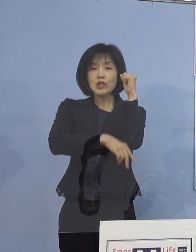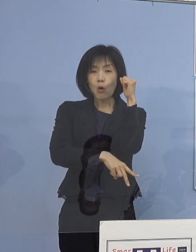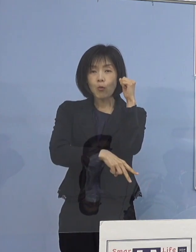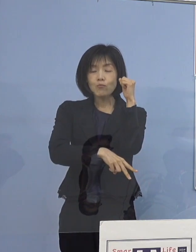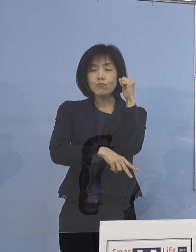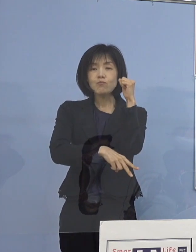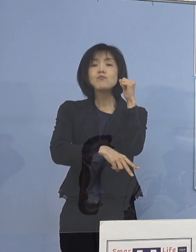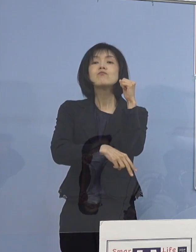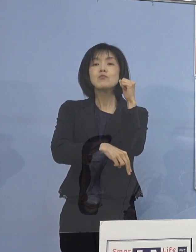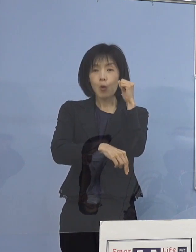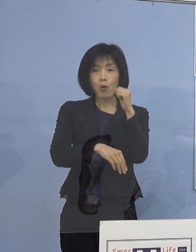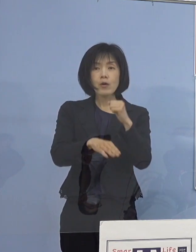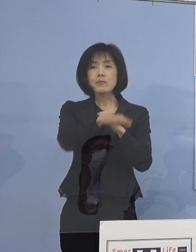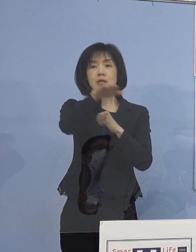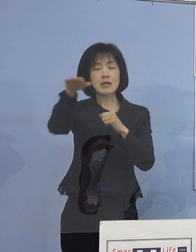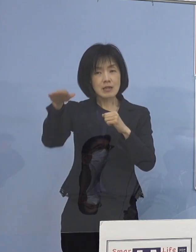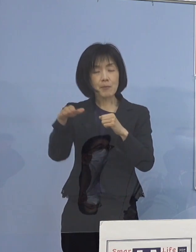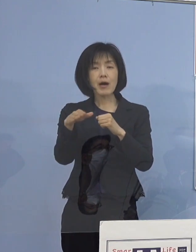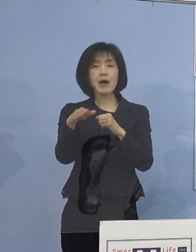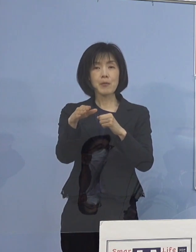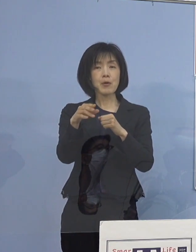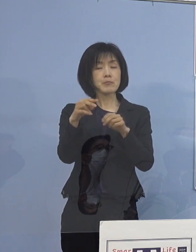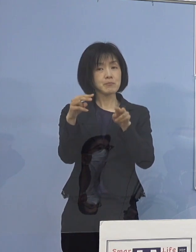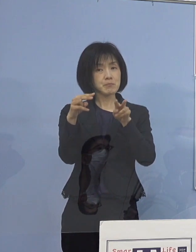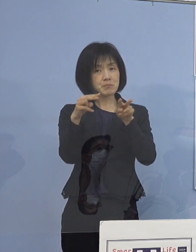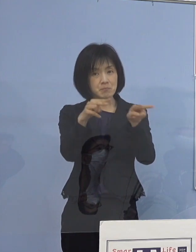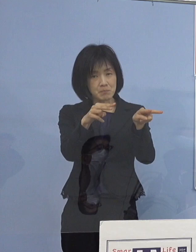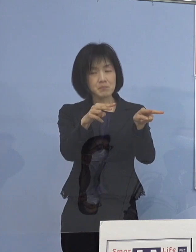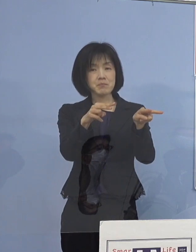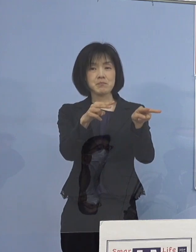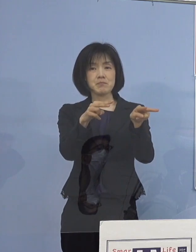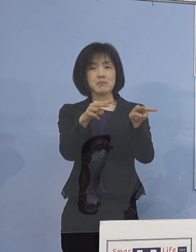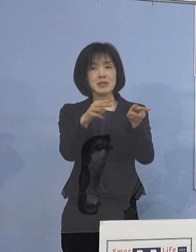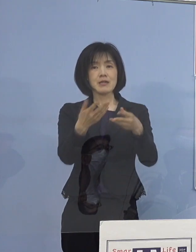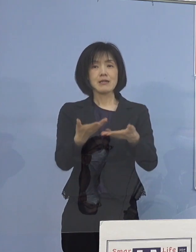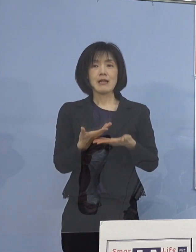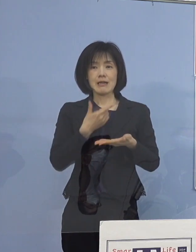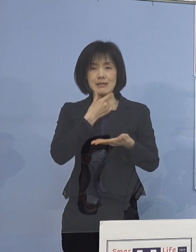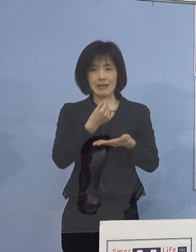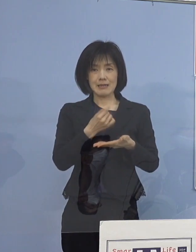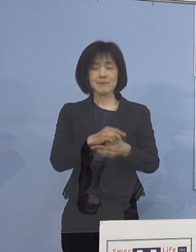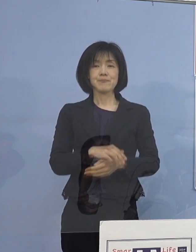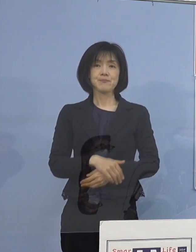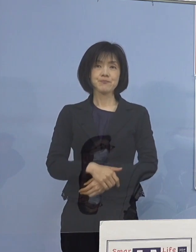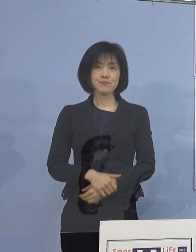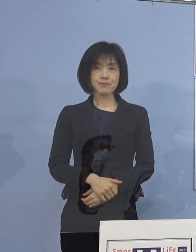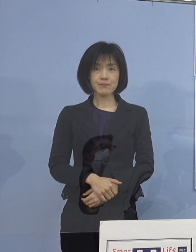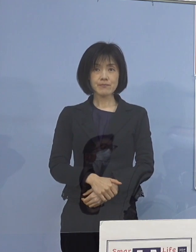記者の皆様方にも 少しご覧いただきたいと思います